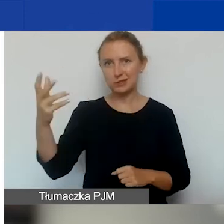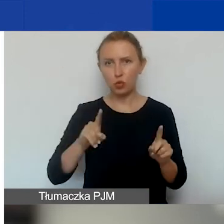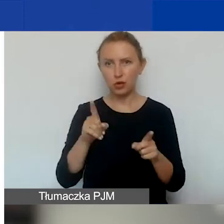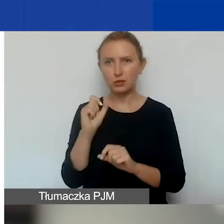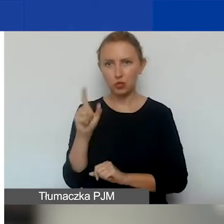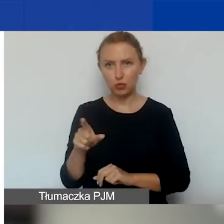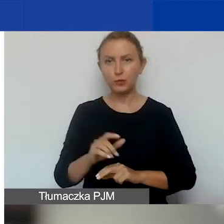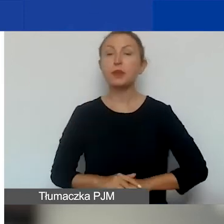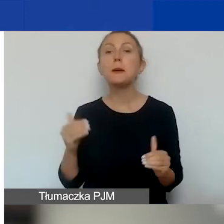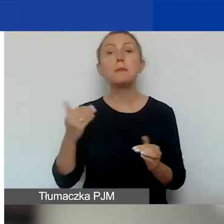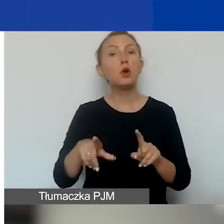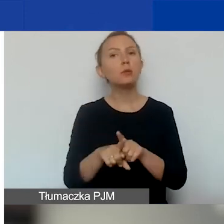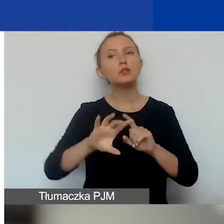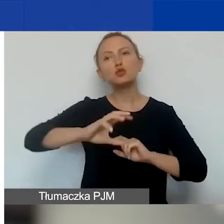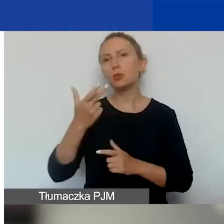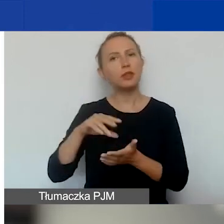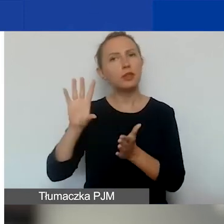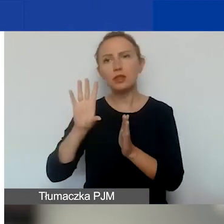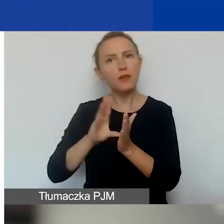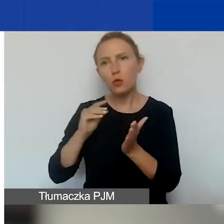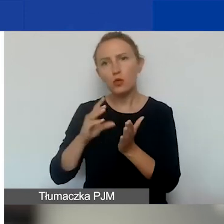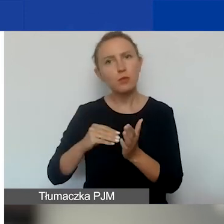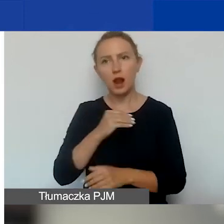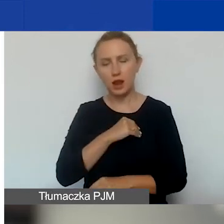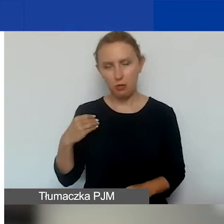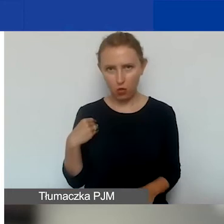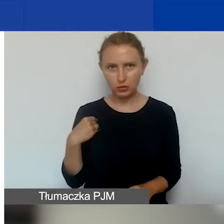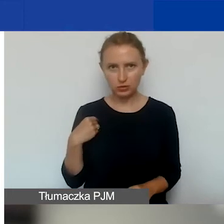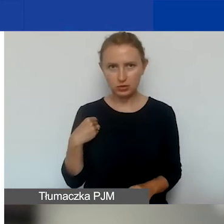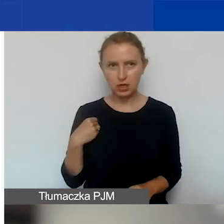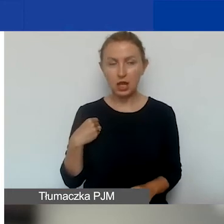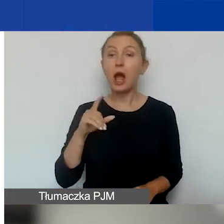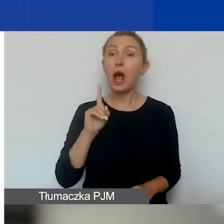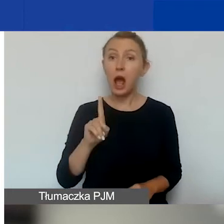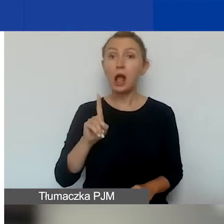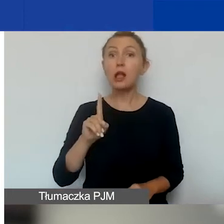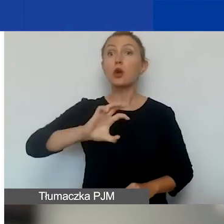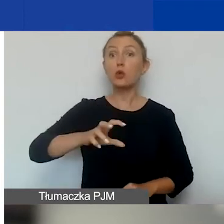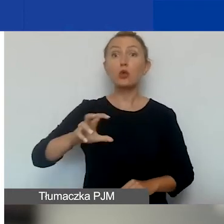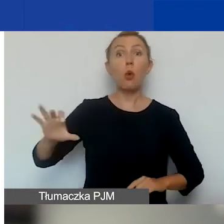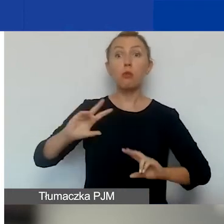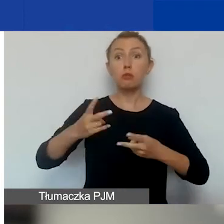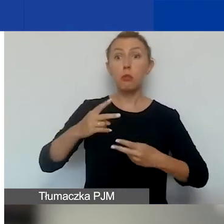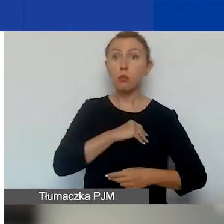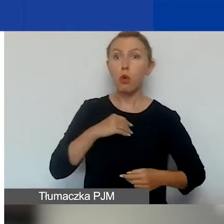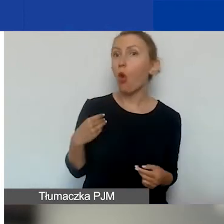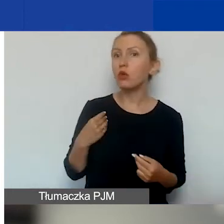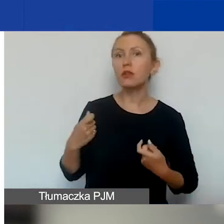Mogą być również grupy nieformalne z Polski, ale te grupy, jeżeli partnerem jest grupa nieformalna,